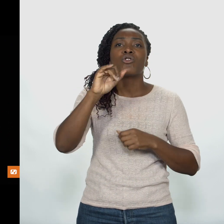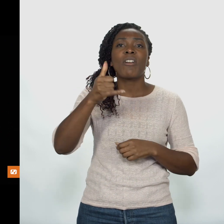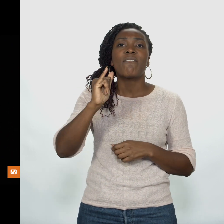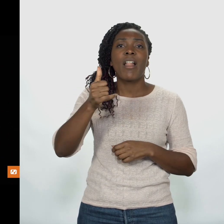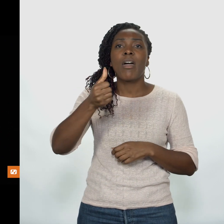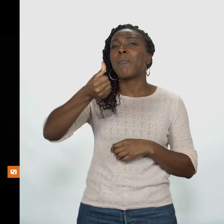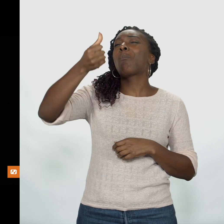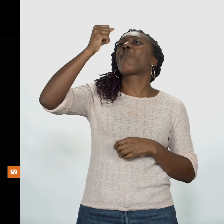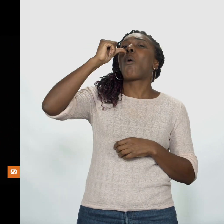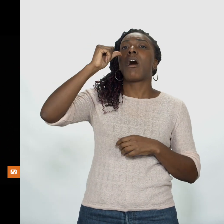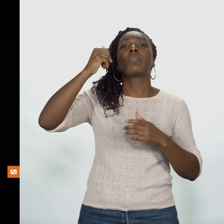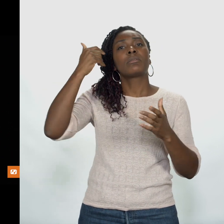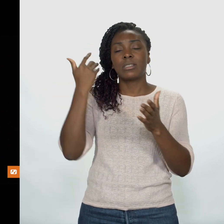Eau de Javel